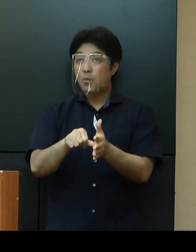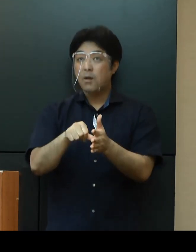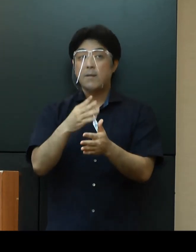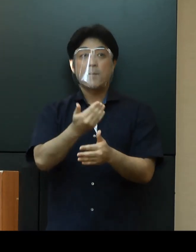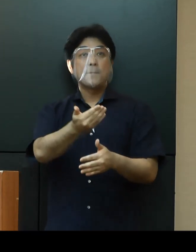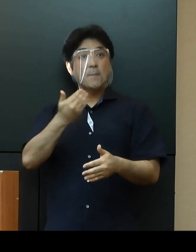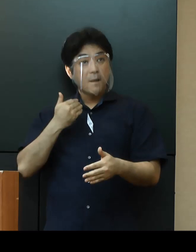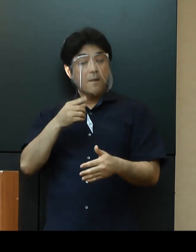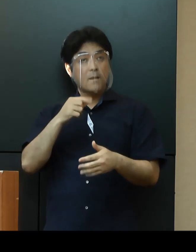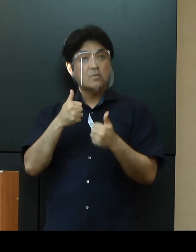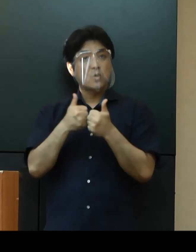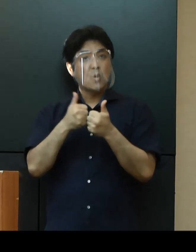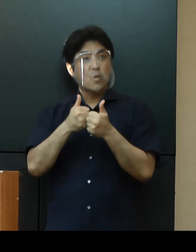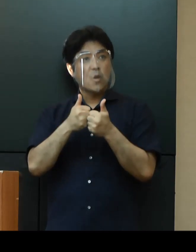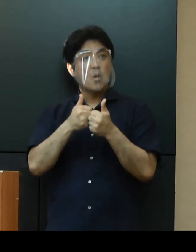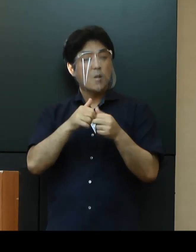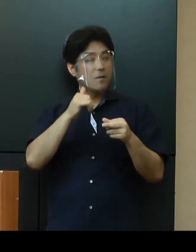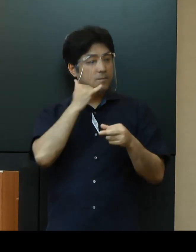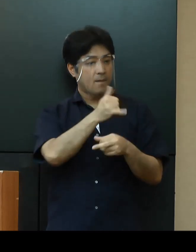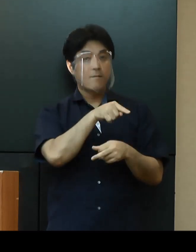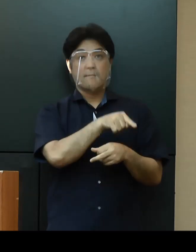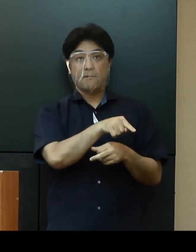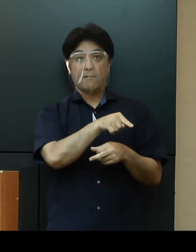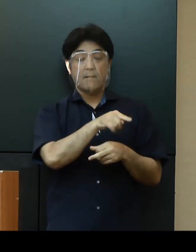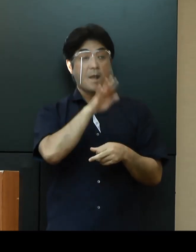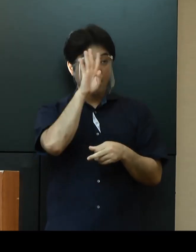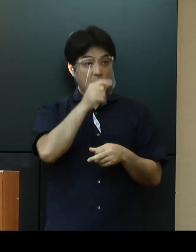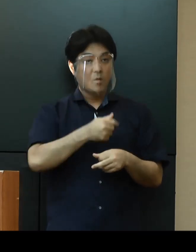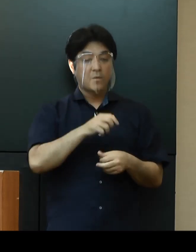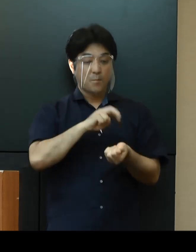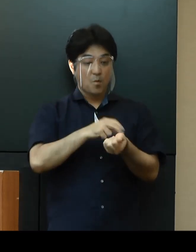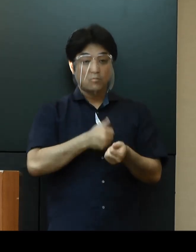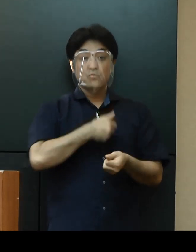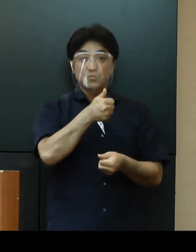コールセンターに相談の上、医療機関の受診等の案内を受けていただきたいと思います